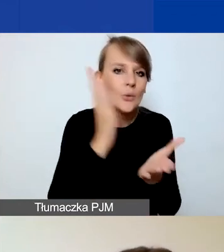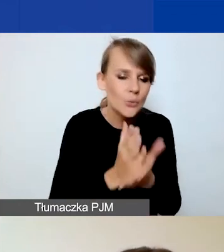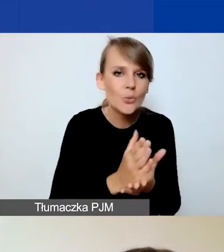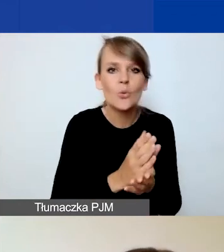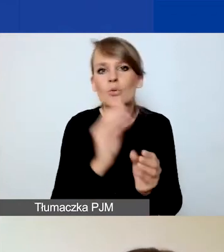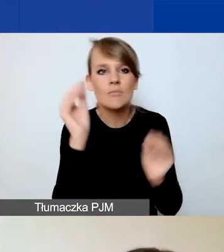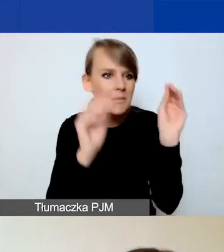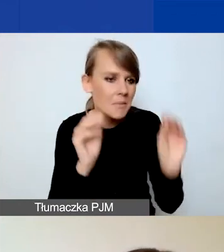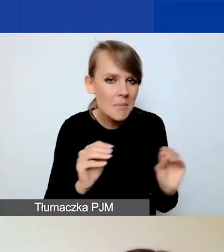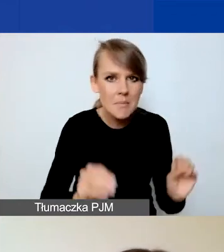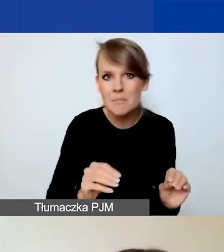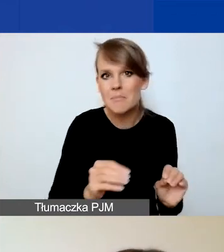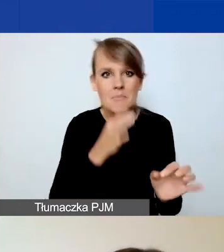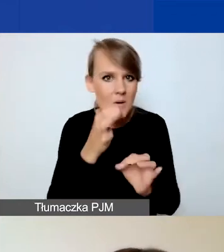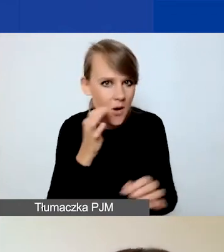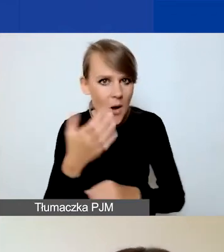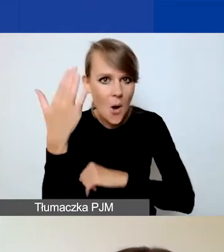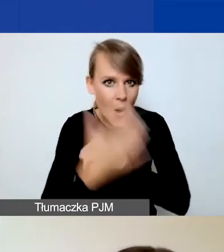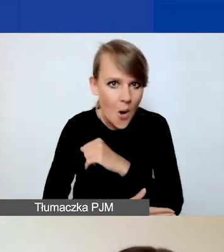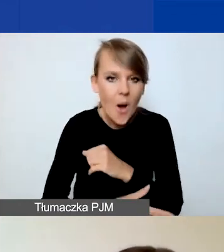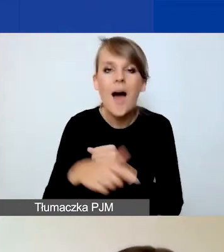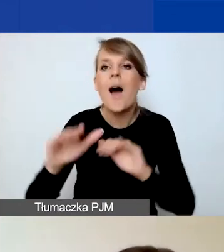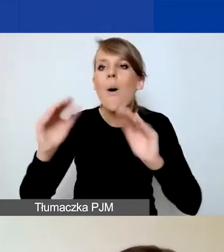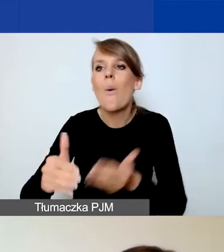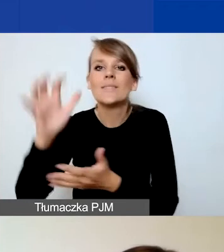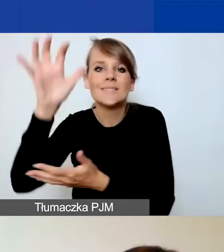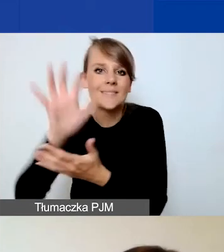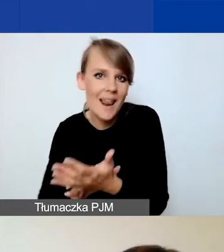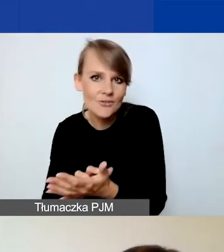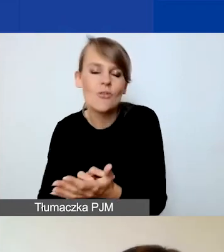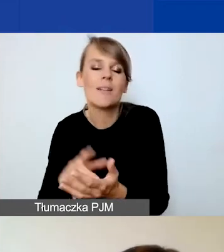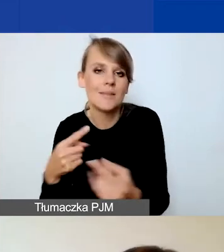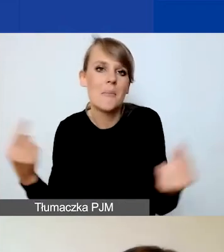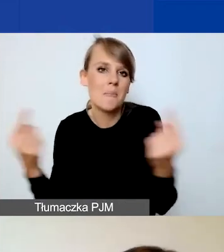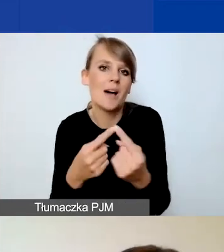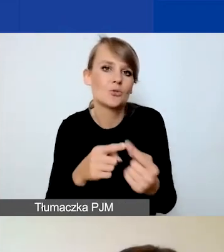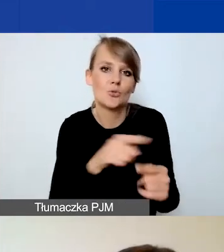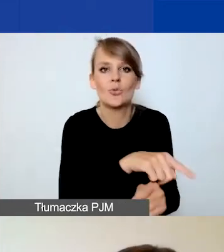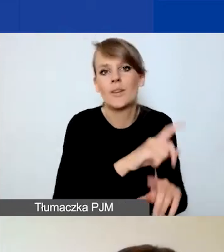tak żeby tak naprawdę to streszczenie oddawało w pełni istotę projektu.